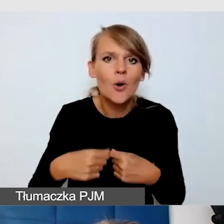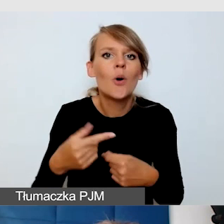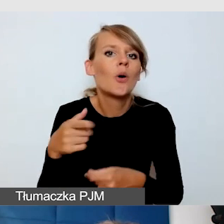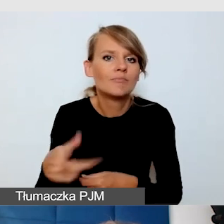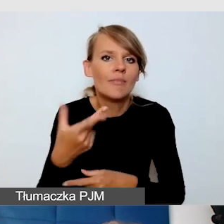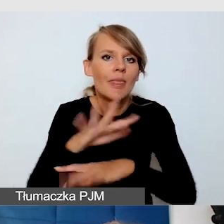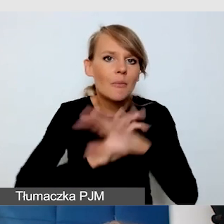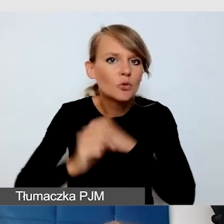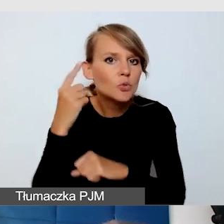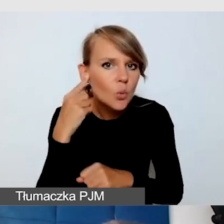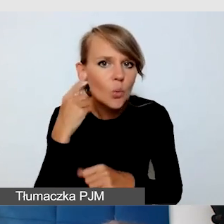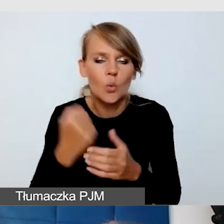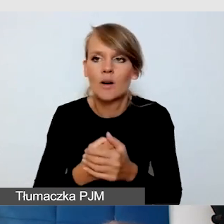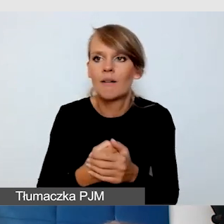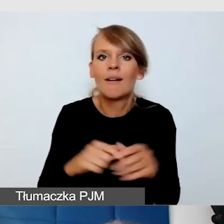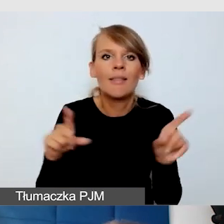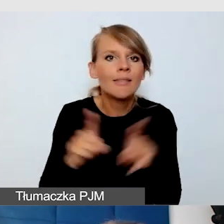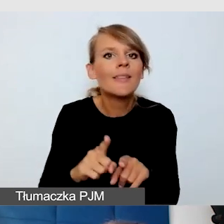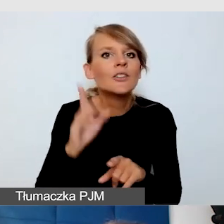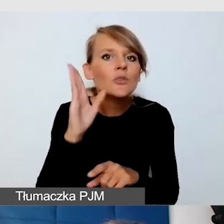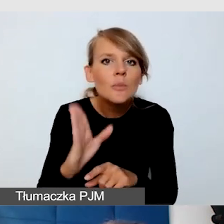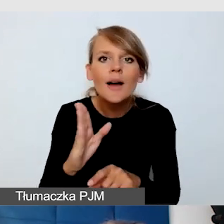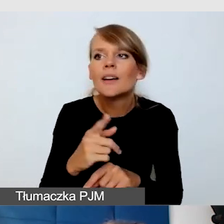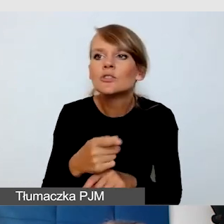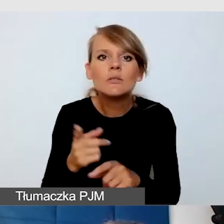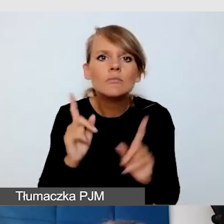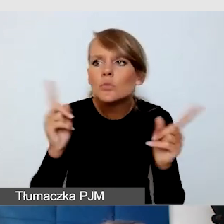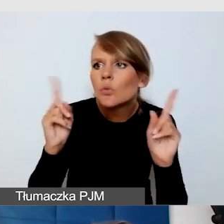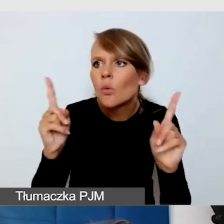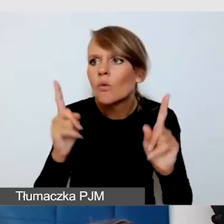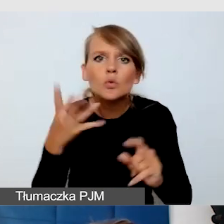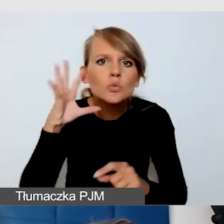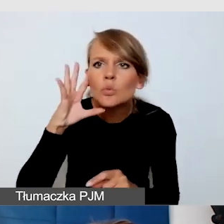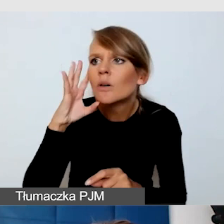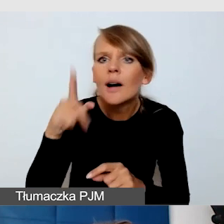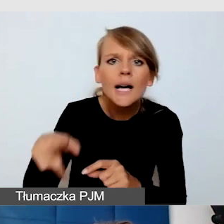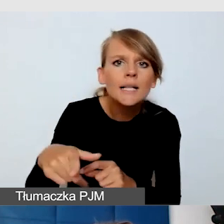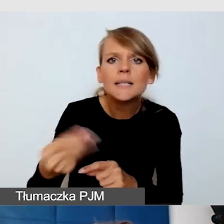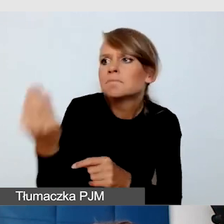i jeszcze będziemy uważni na sugestie, które nam dają osoby głuchoniewidome,